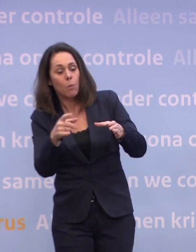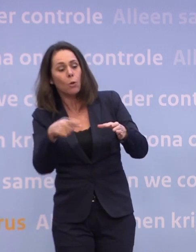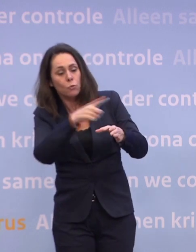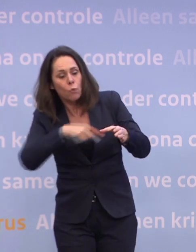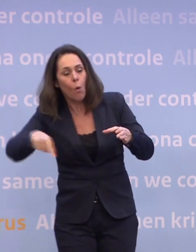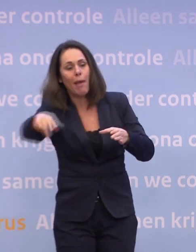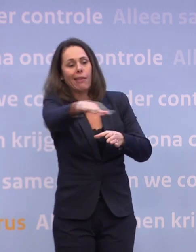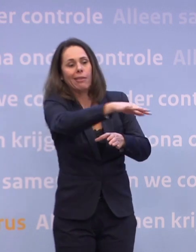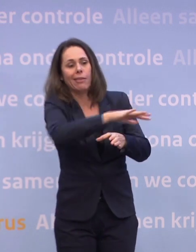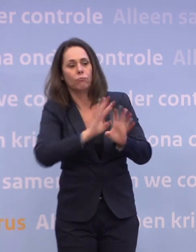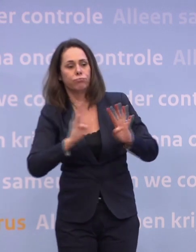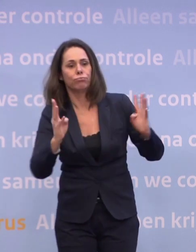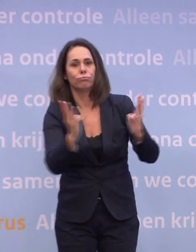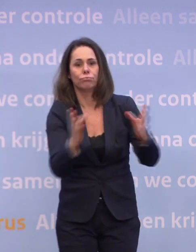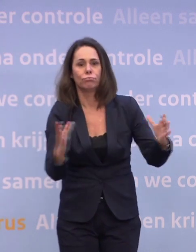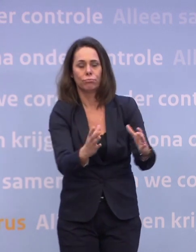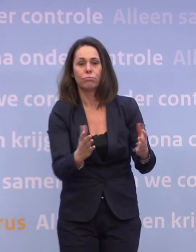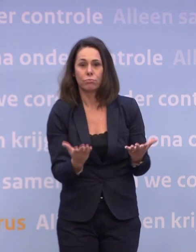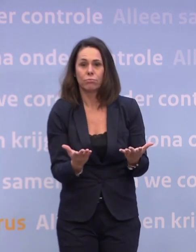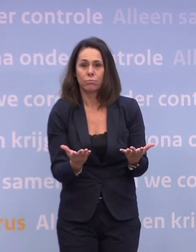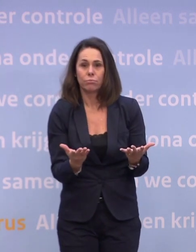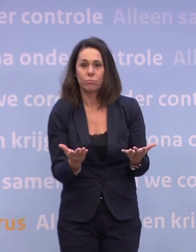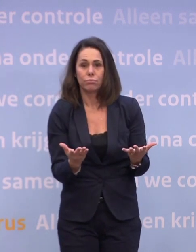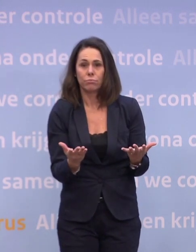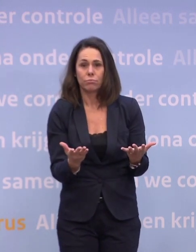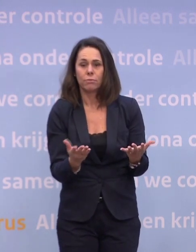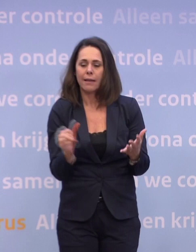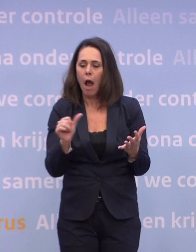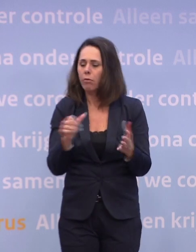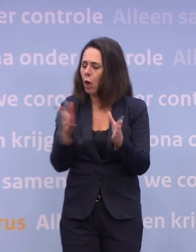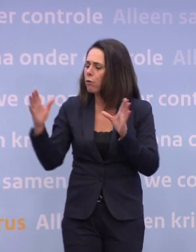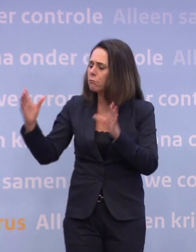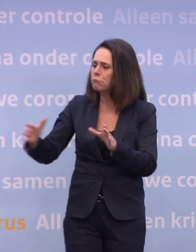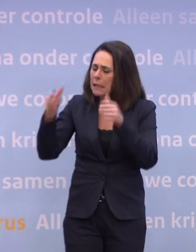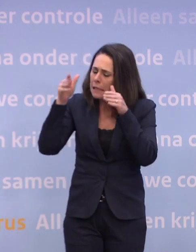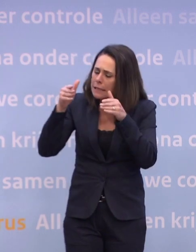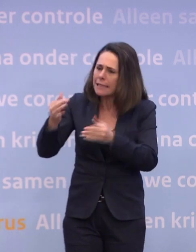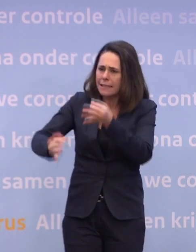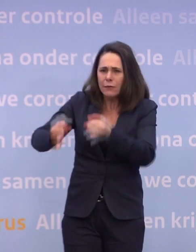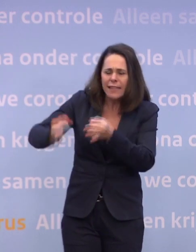...en met anderen zou je door heel intensief te testen op een andere manier... ...dat virus eronder kunnen houden.